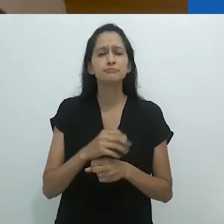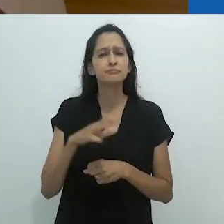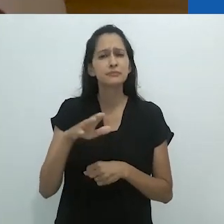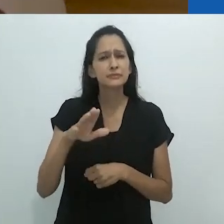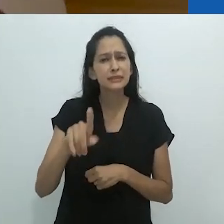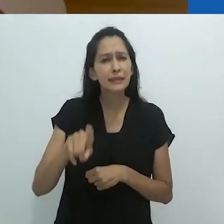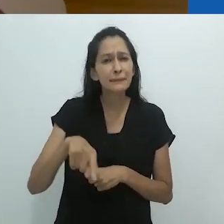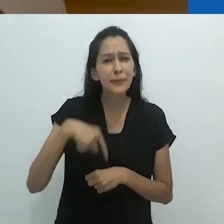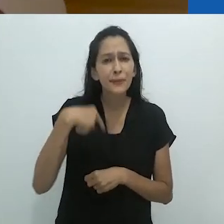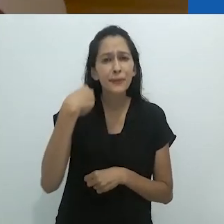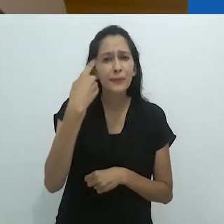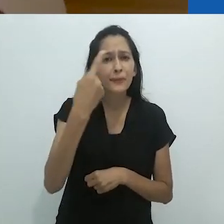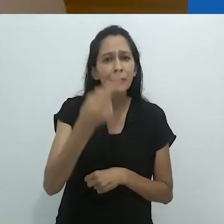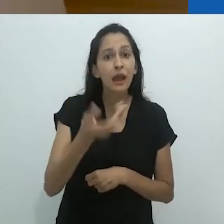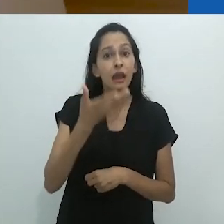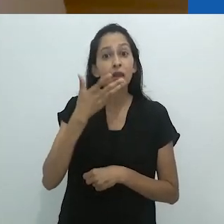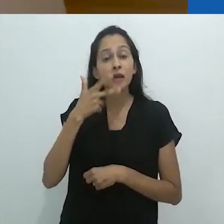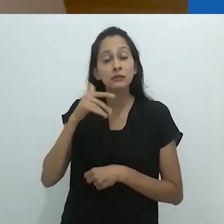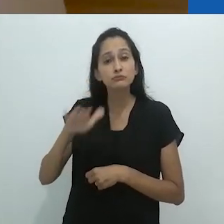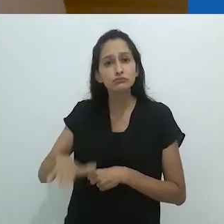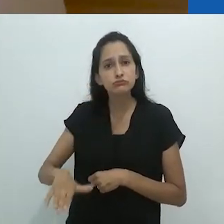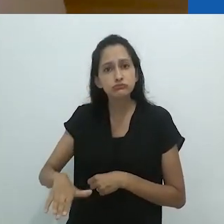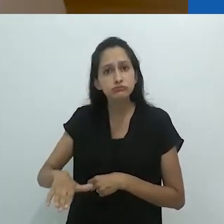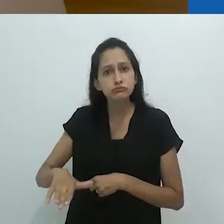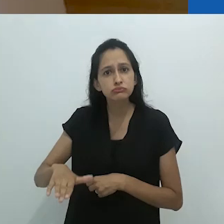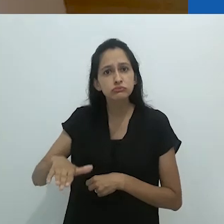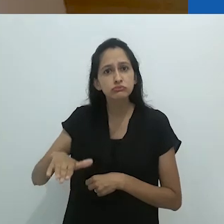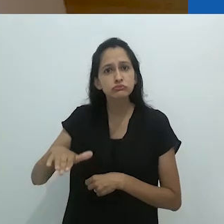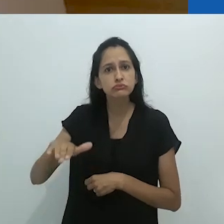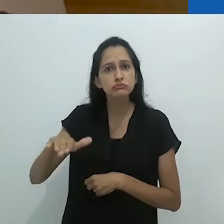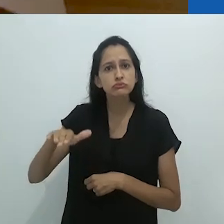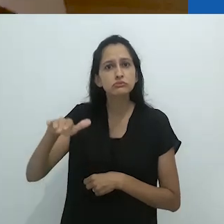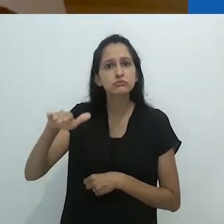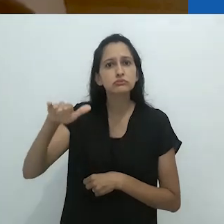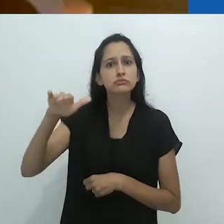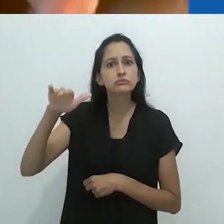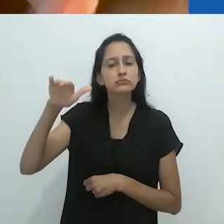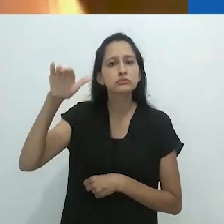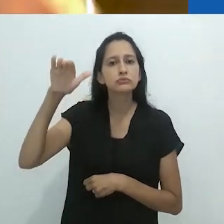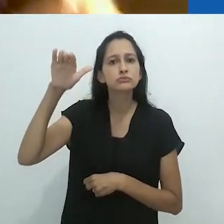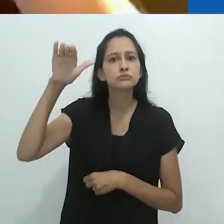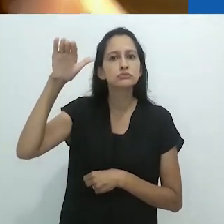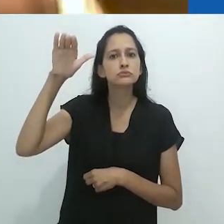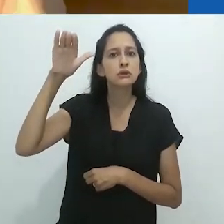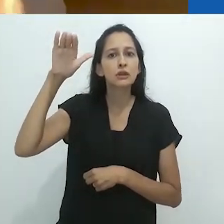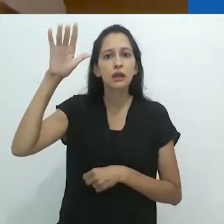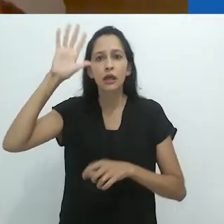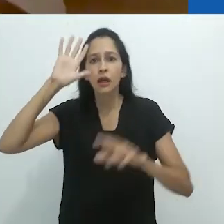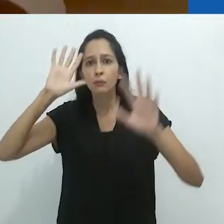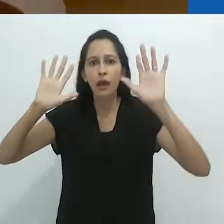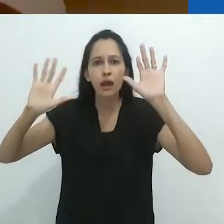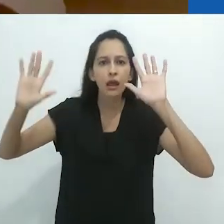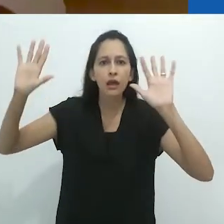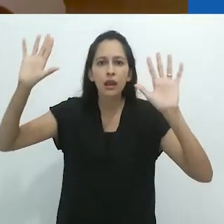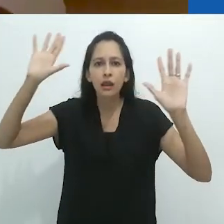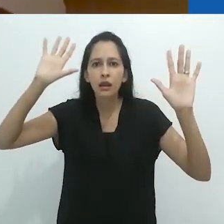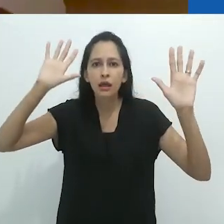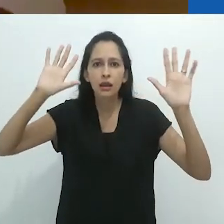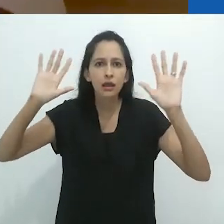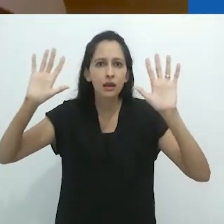Anos se passaram. A criança cresce e